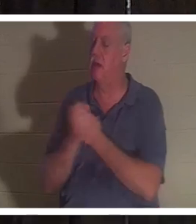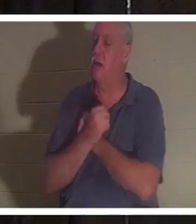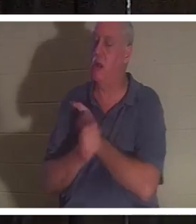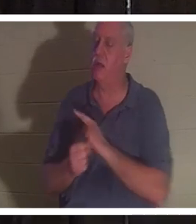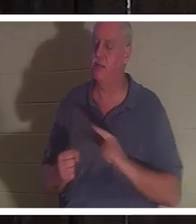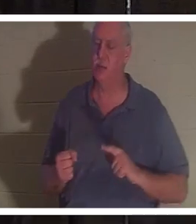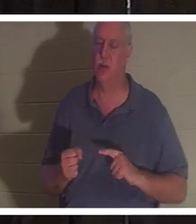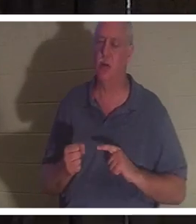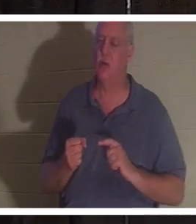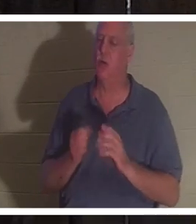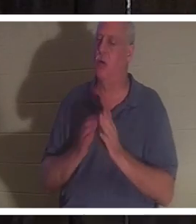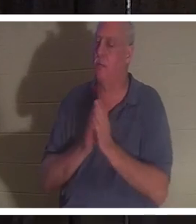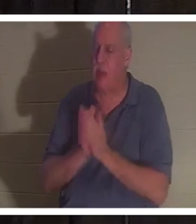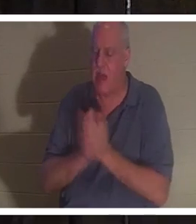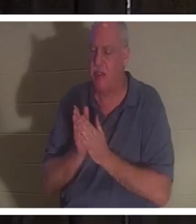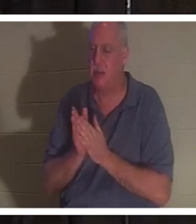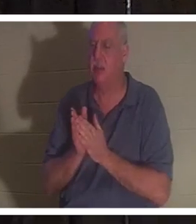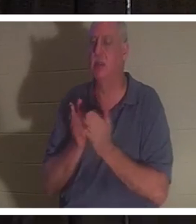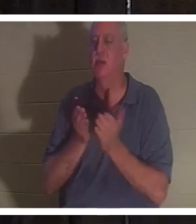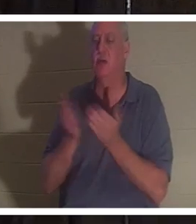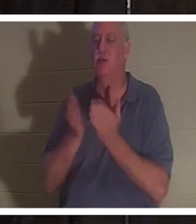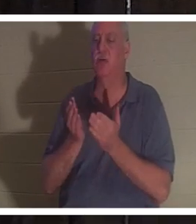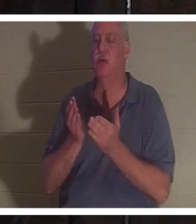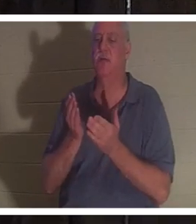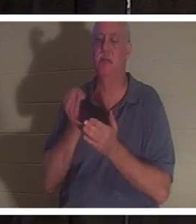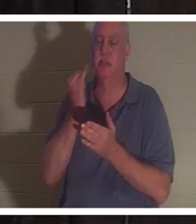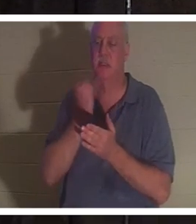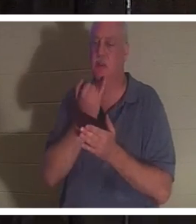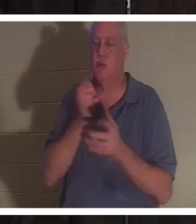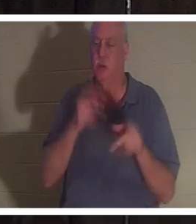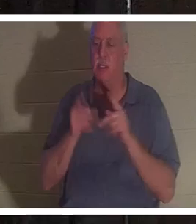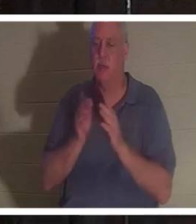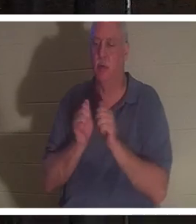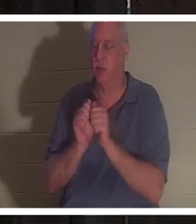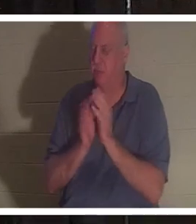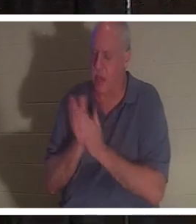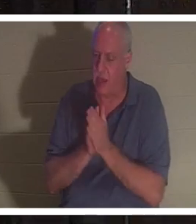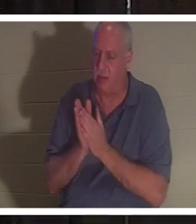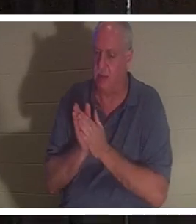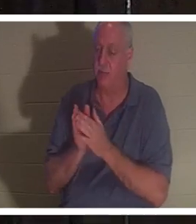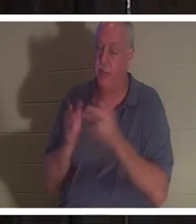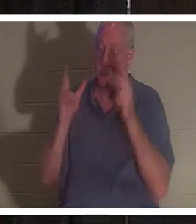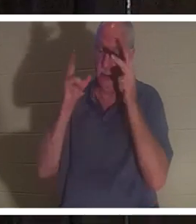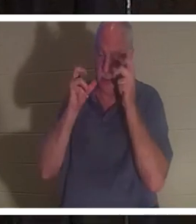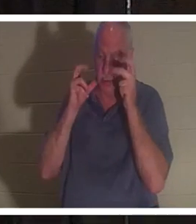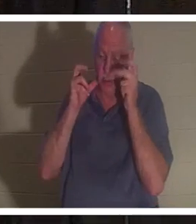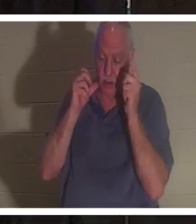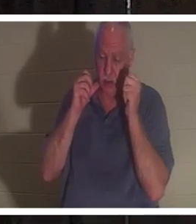. 그녀는 이 모든 사람들이 "Welcome home Christine"을 노래하는 것을 들었다고 말했습니다.